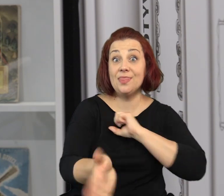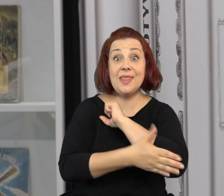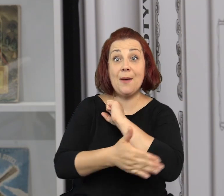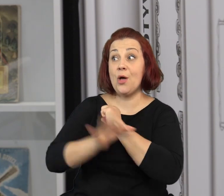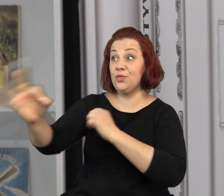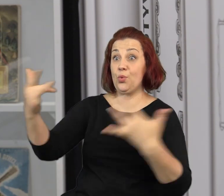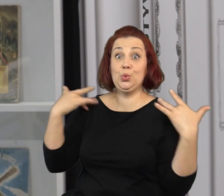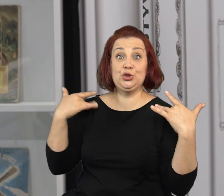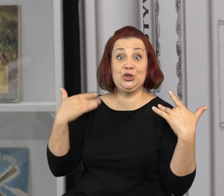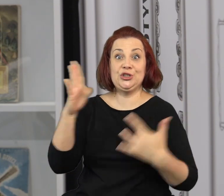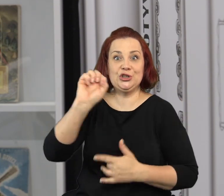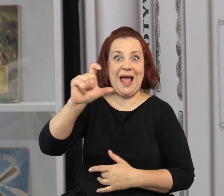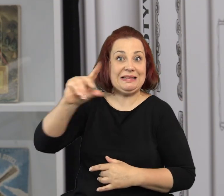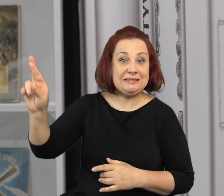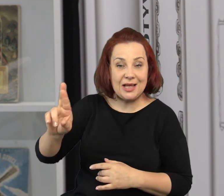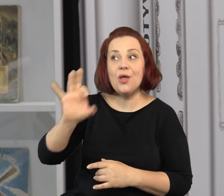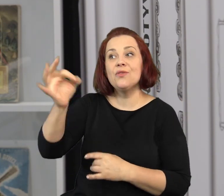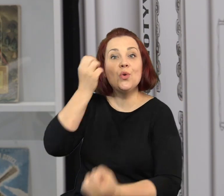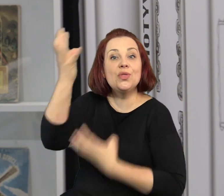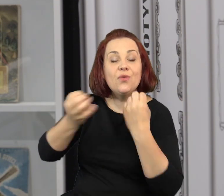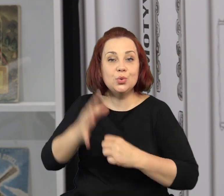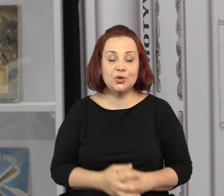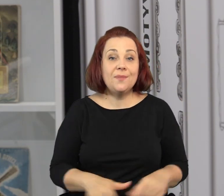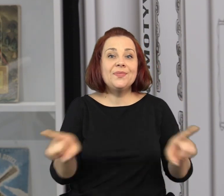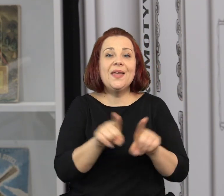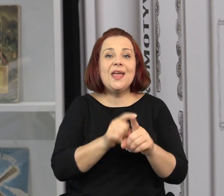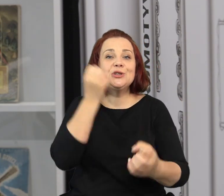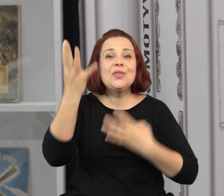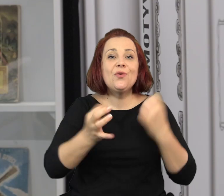Stworzyliśmy program warsztatów opartych na biografii Jana Marcina Szancera.